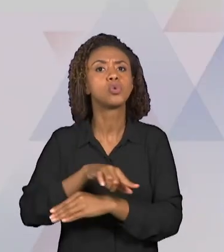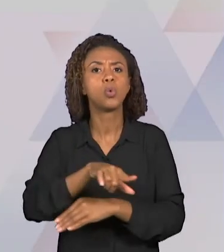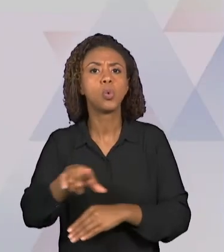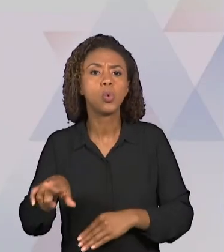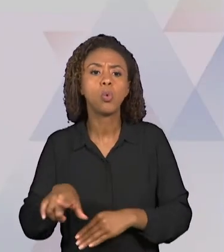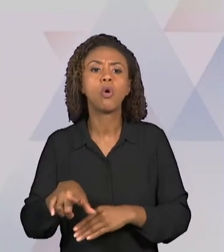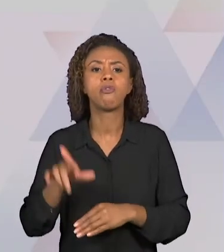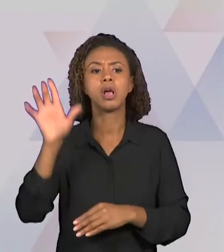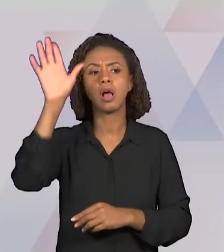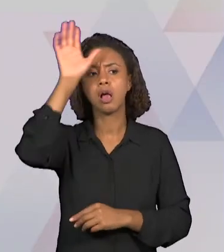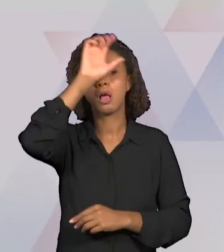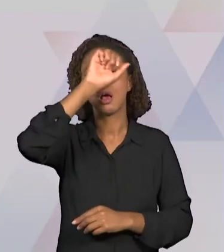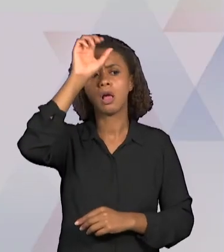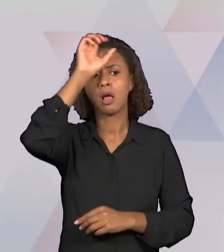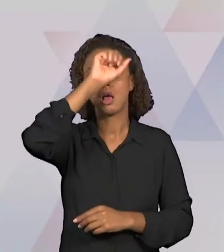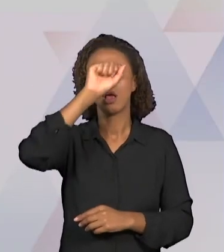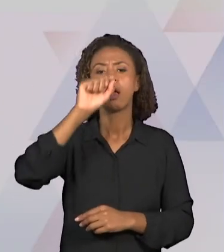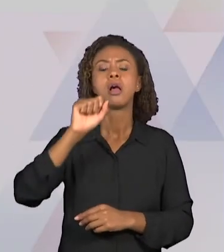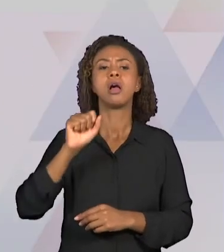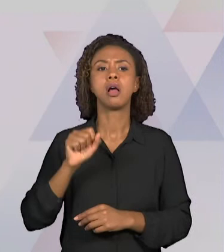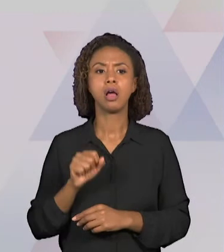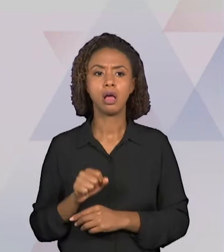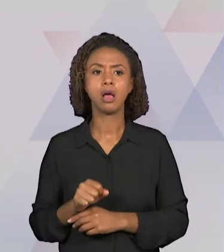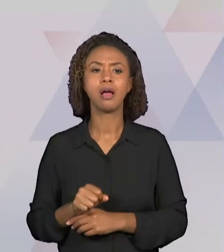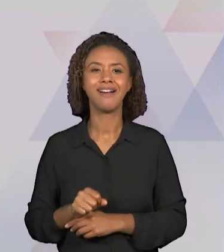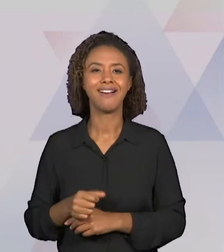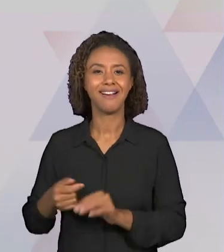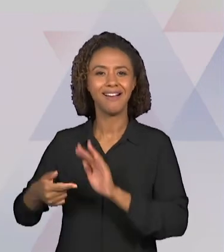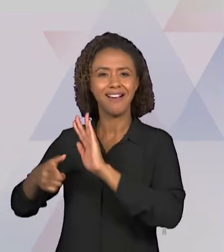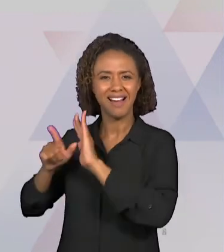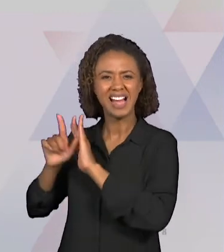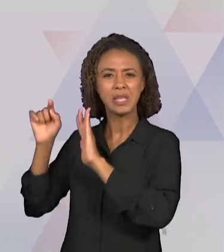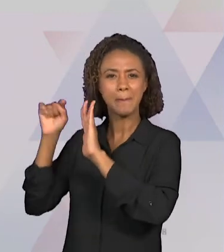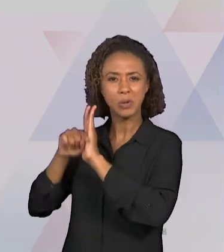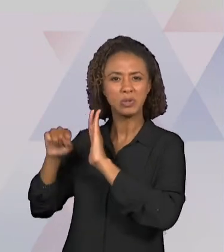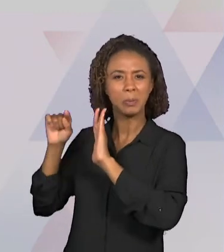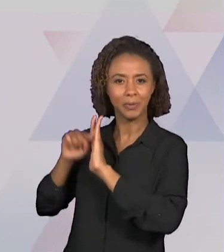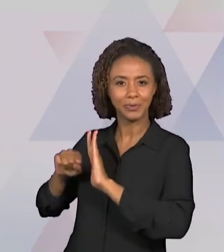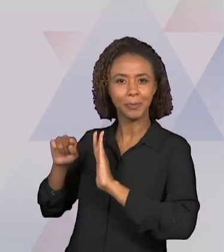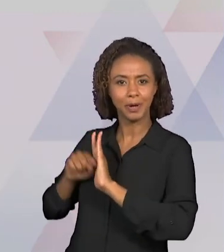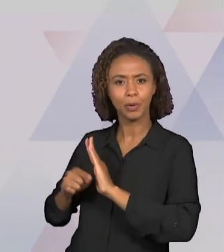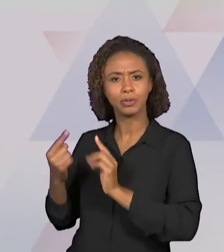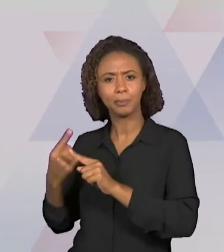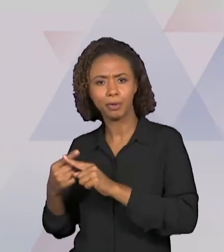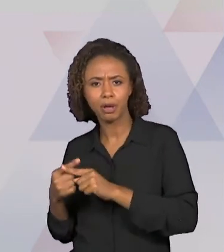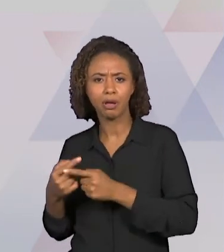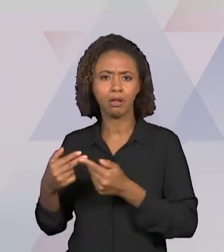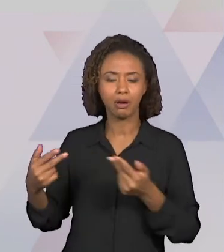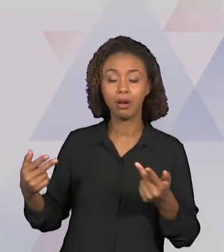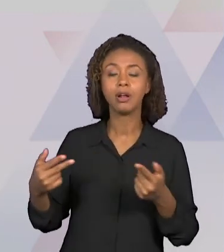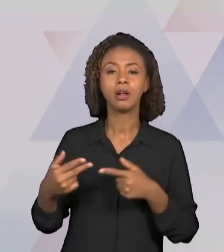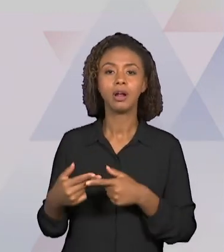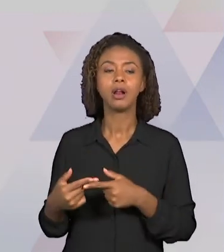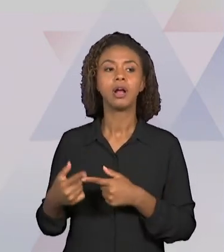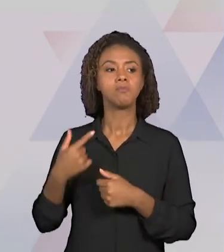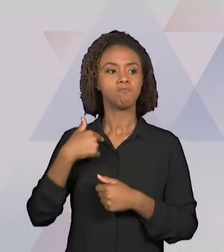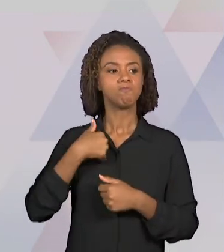POSSAM RESPONDER AS QUESTÕES COLOCADAS E ORGANIZAR O PLANEJAMENTO DESSA VIDEOAULA.